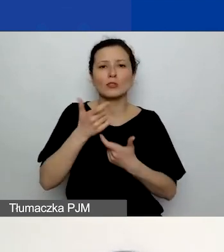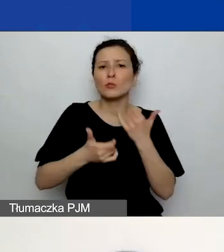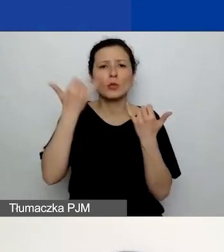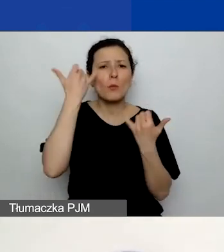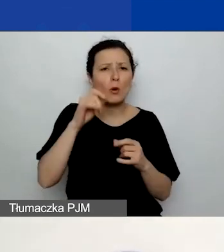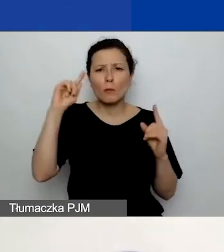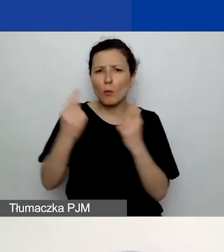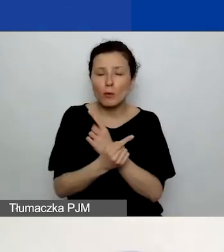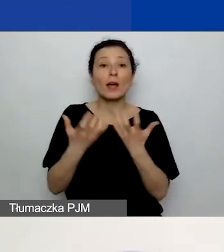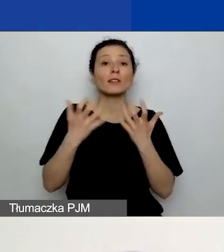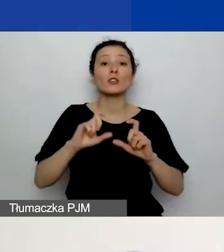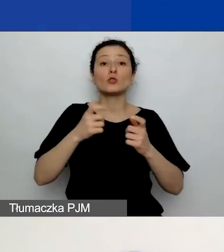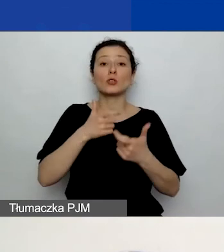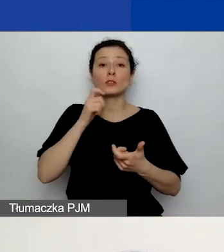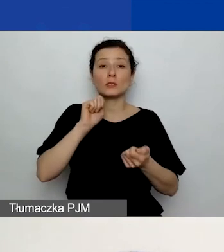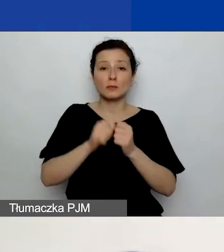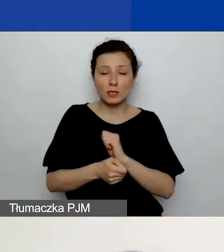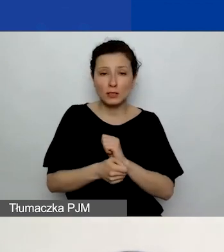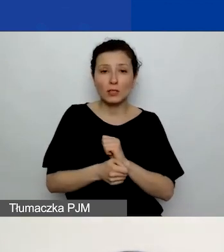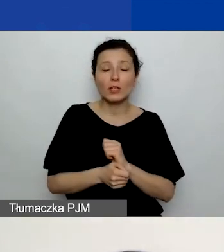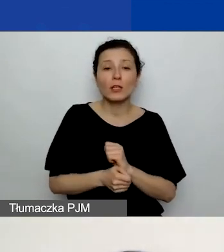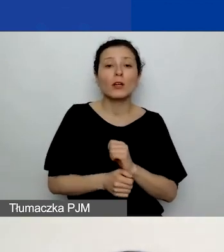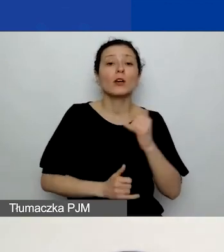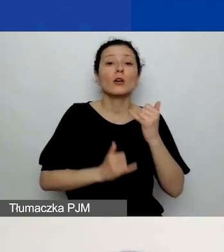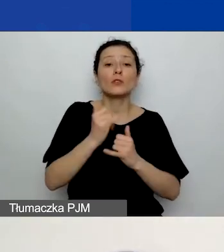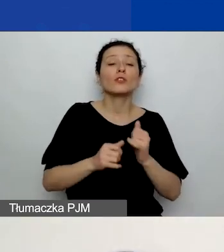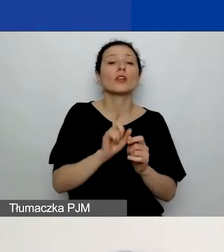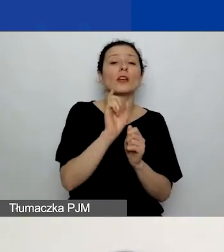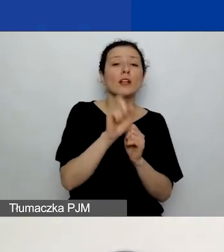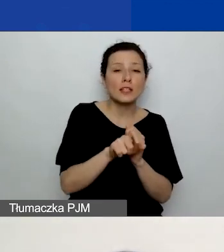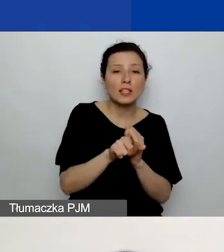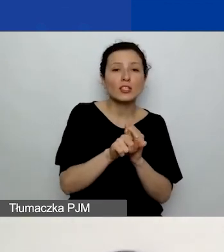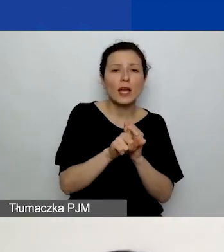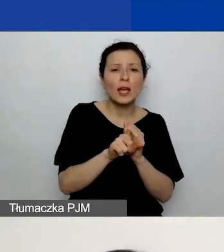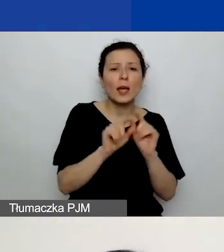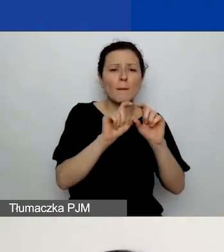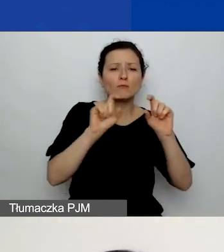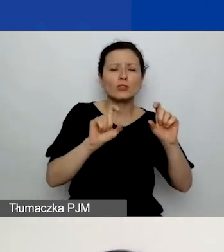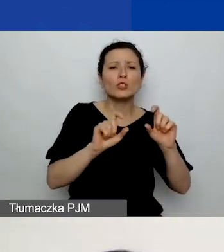to klikając przycisk "Usuń" pod 1, możecie usunąć takie działanie.